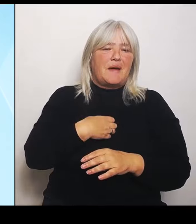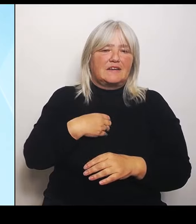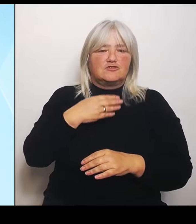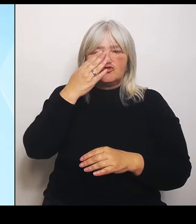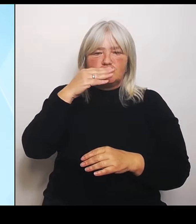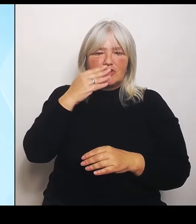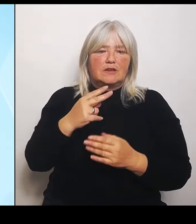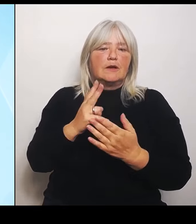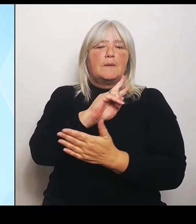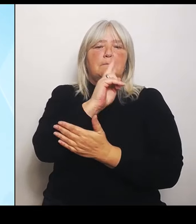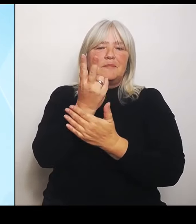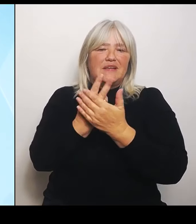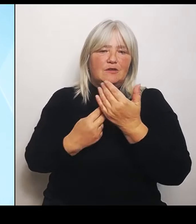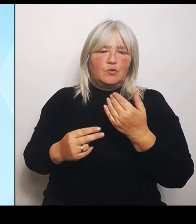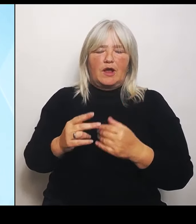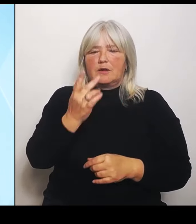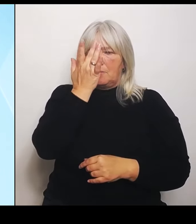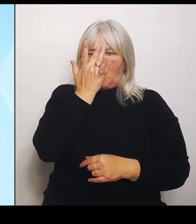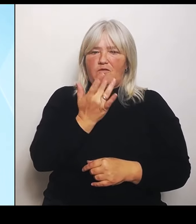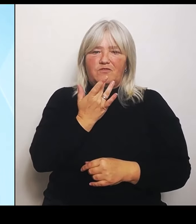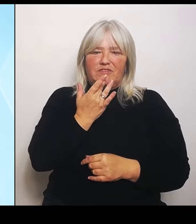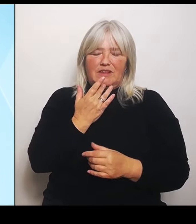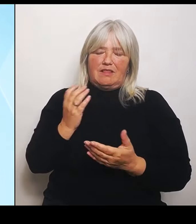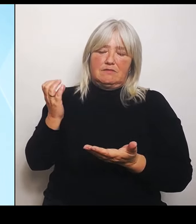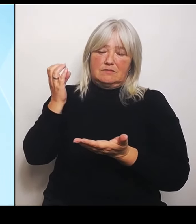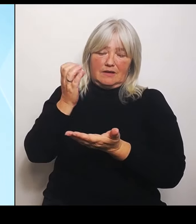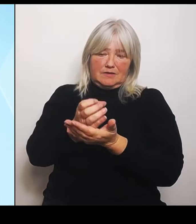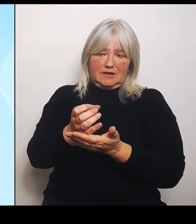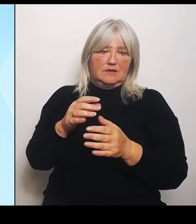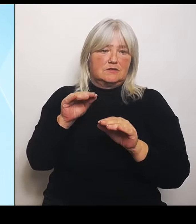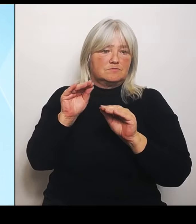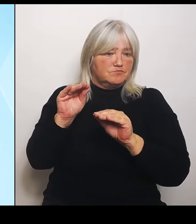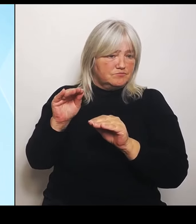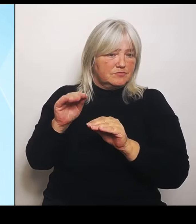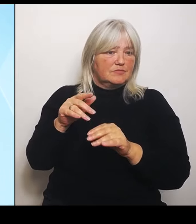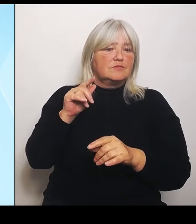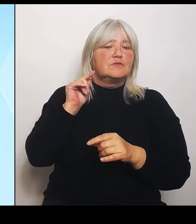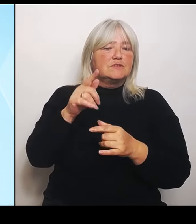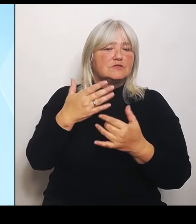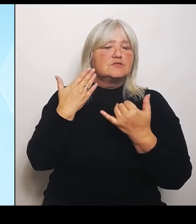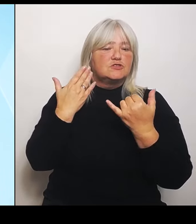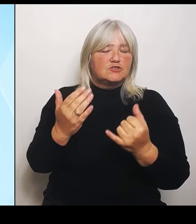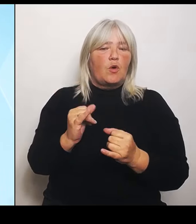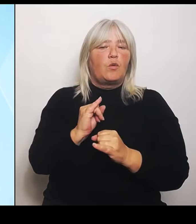Das ist eine Initiative des Ministerpräsidenten. Er hatte beim bayerisch tschechischen Grenzlandkongress am